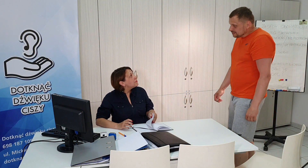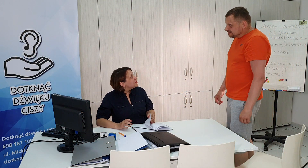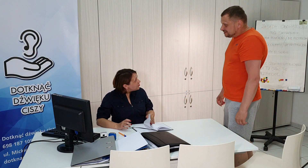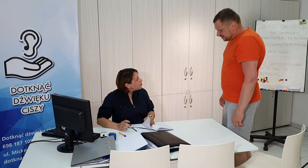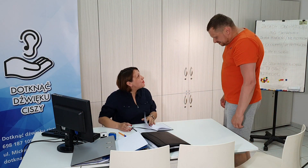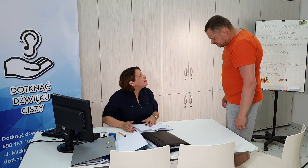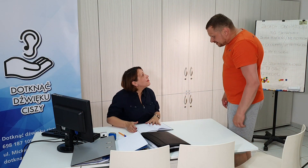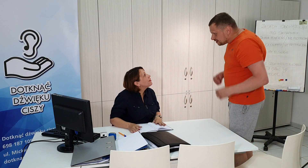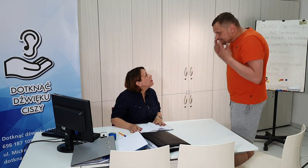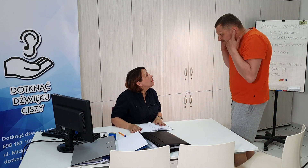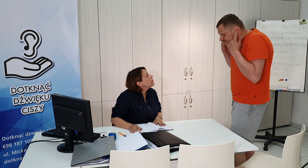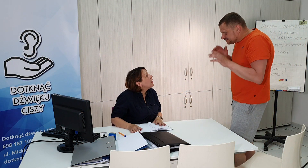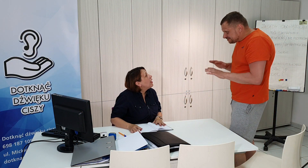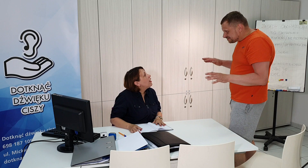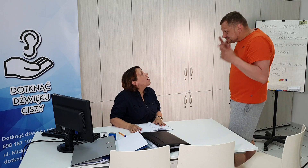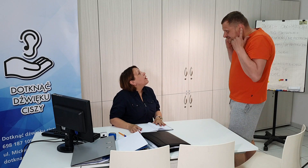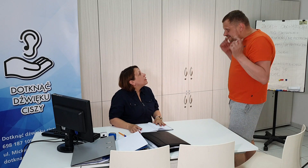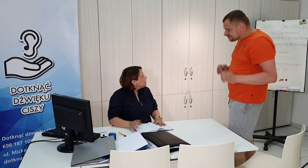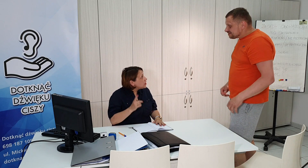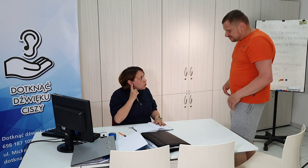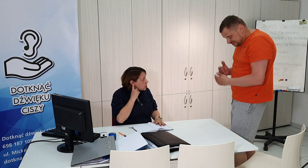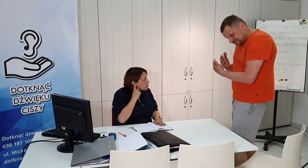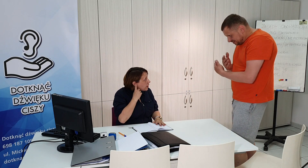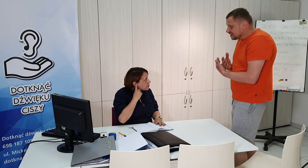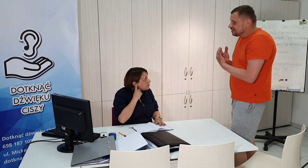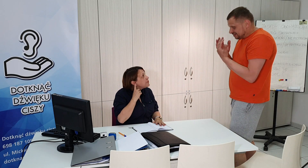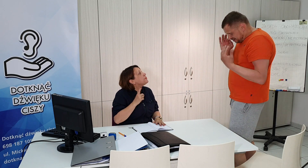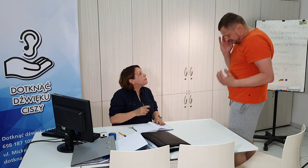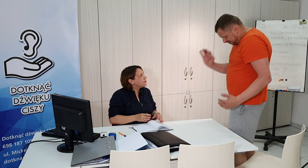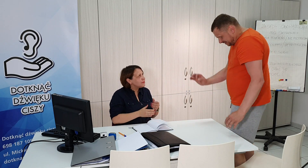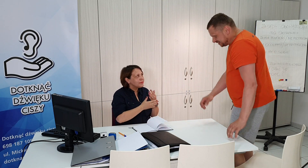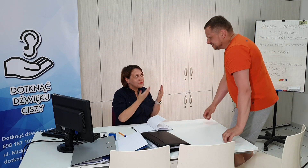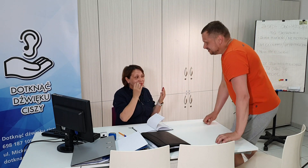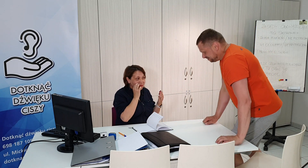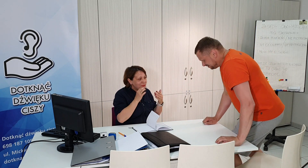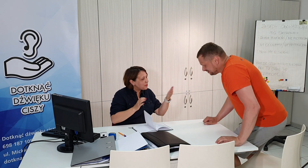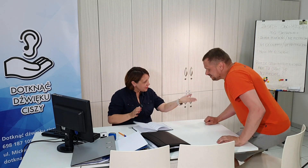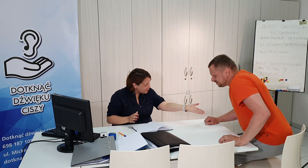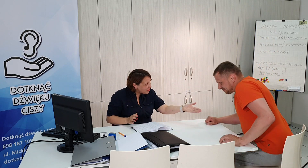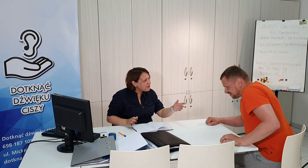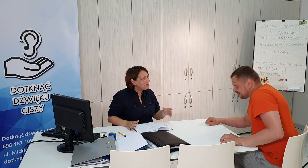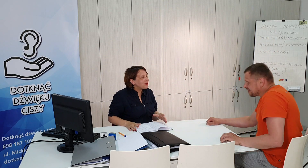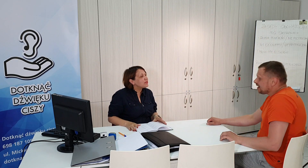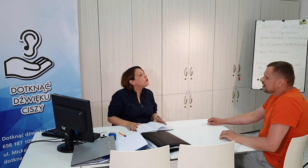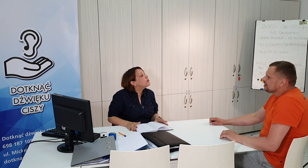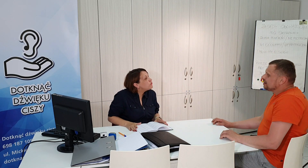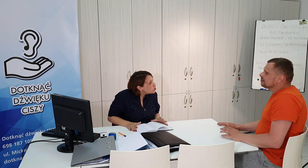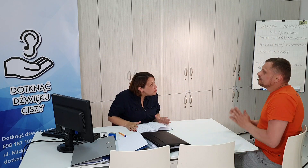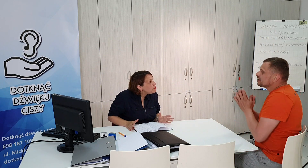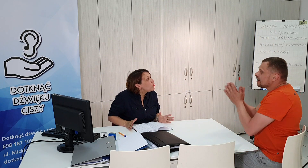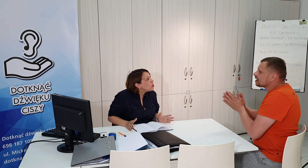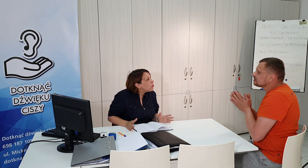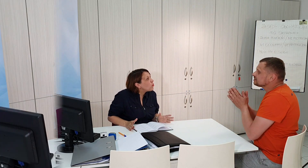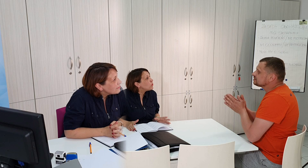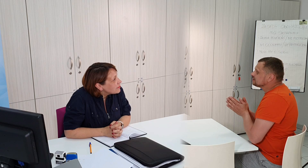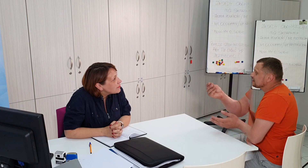dzień dobry nie słyszy pan dzień dobry proszę bardzo w czym mogę pomóc